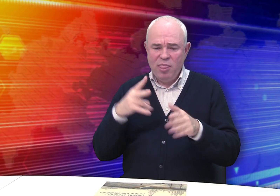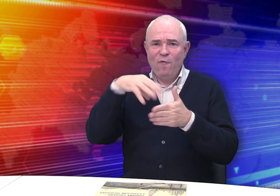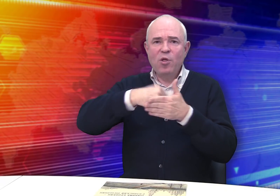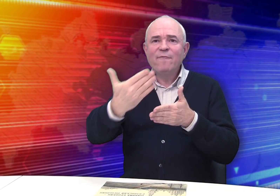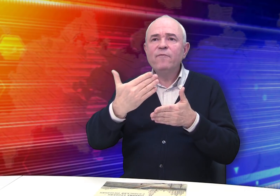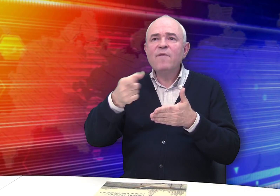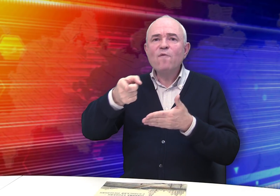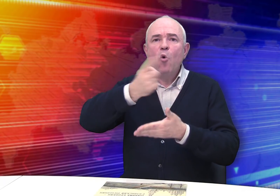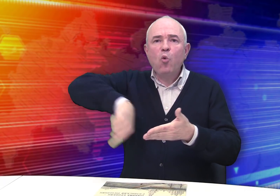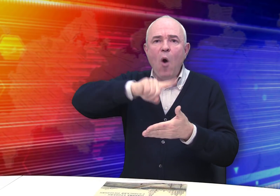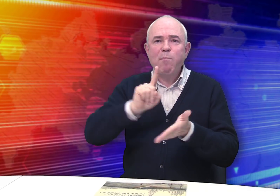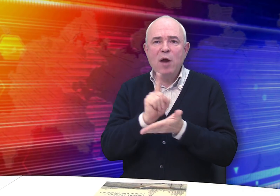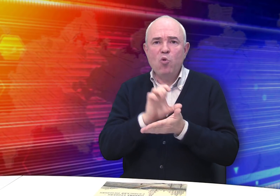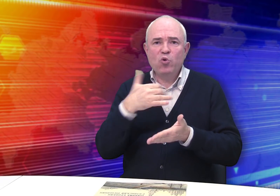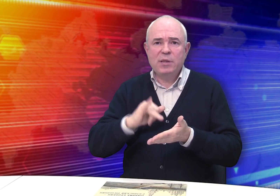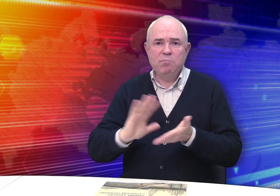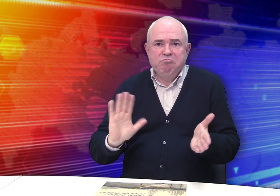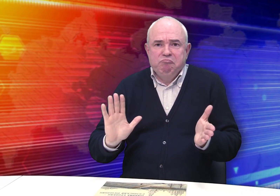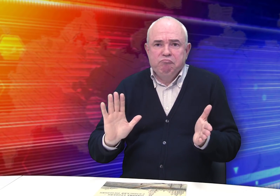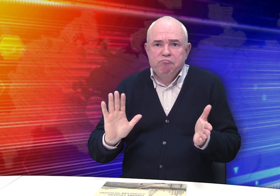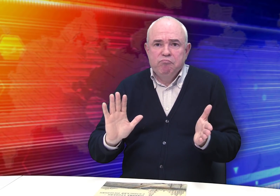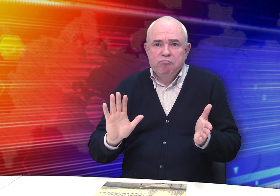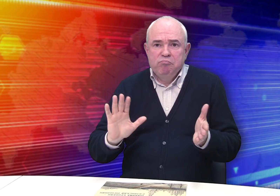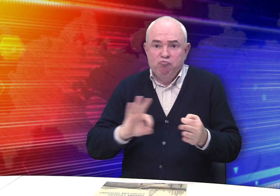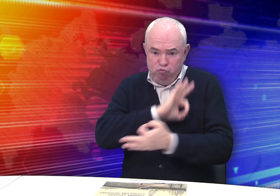Это не входило в обязанности помощника землемера: